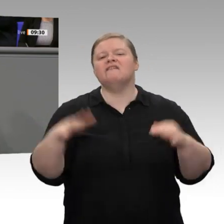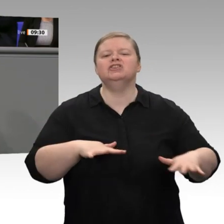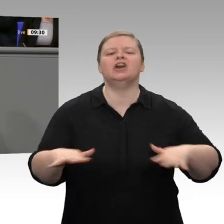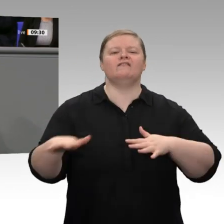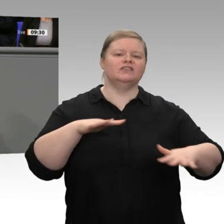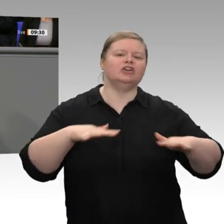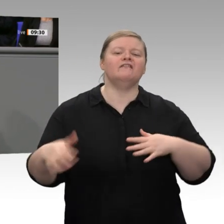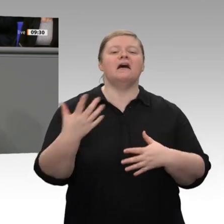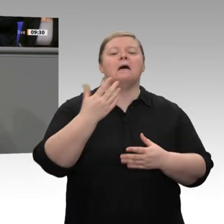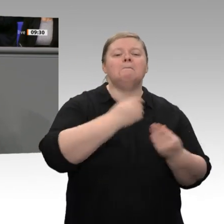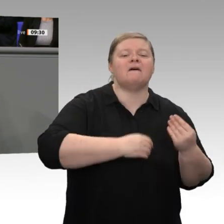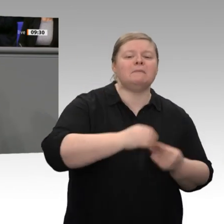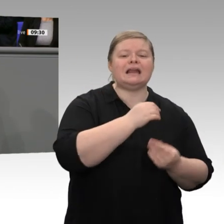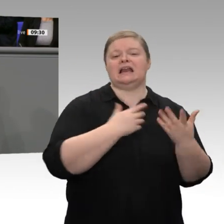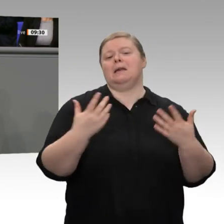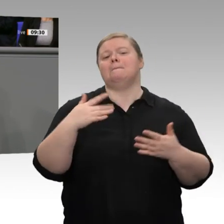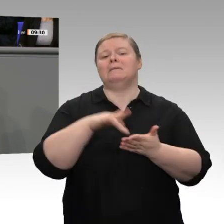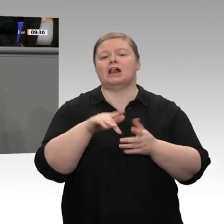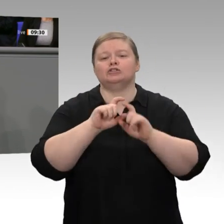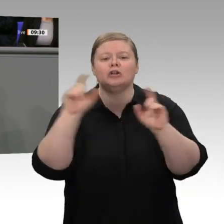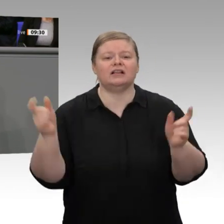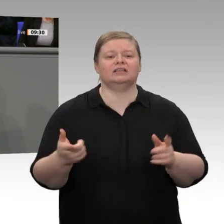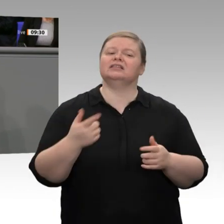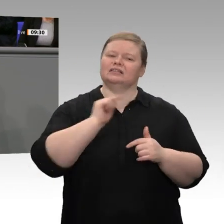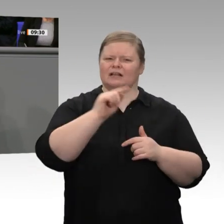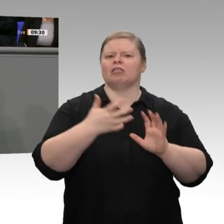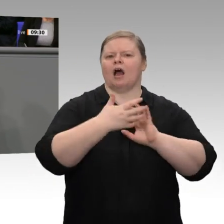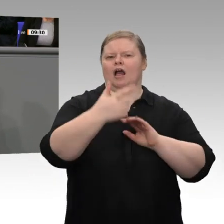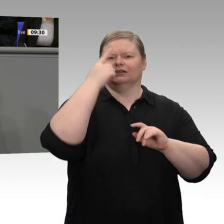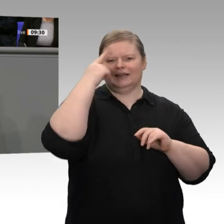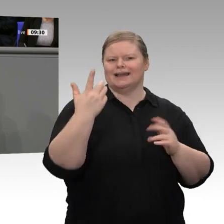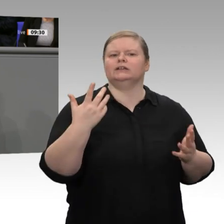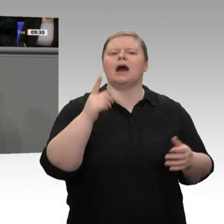gemacht für alles, was auf dem Globus passiert. Das ist mitnichten richtig.